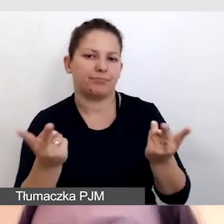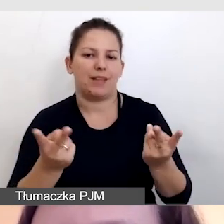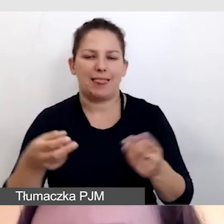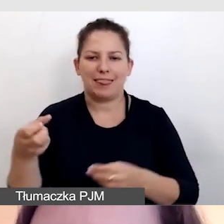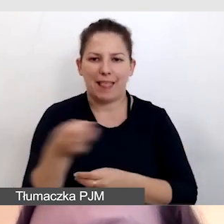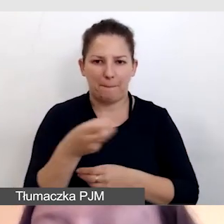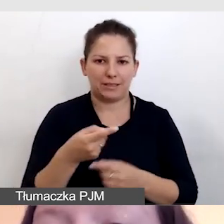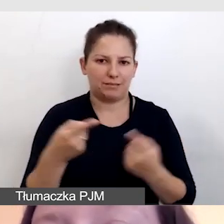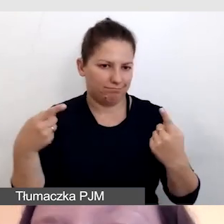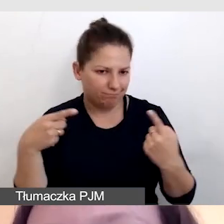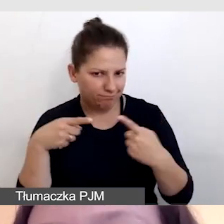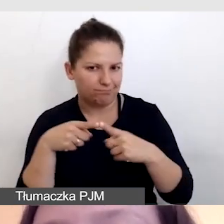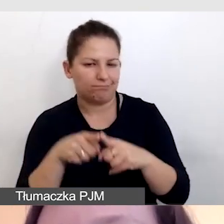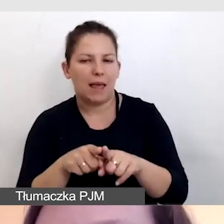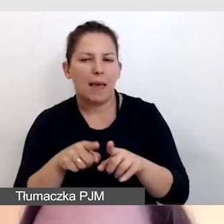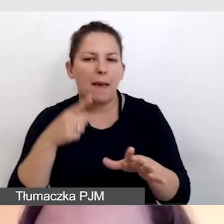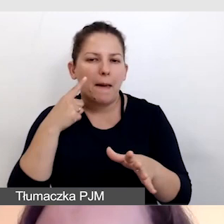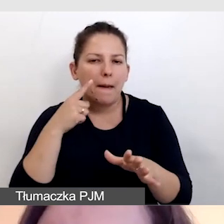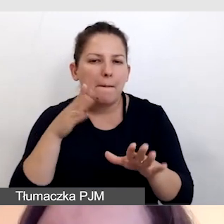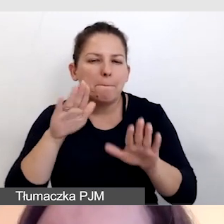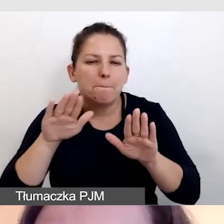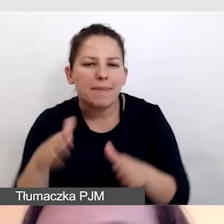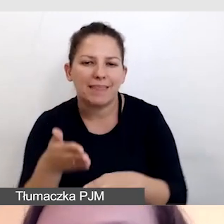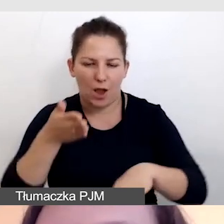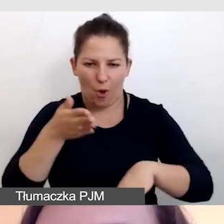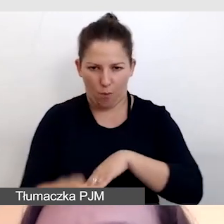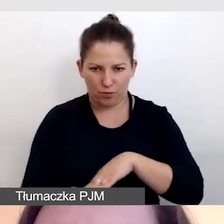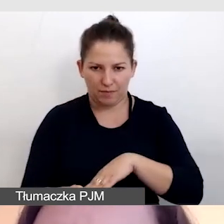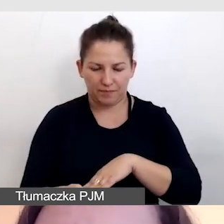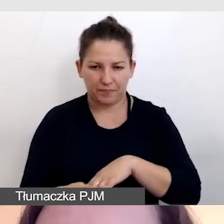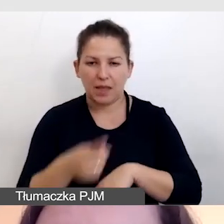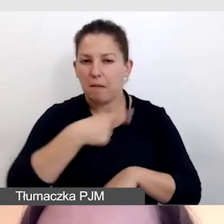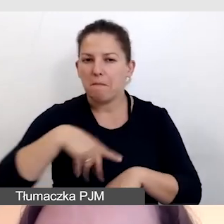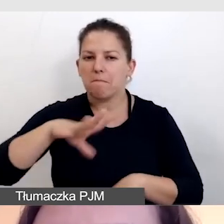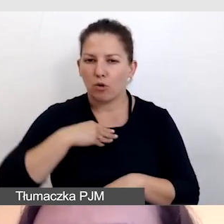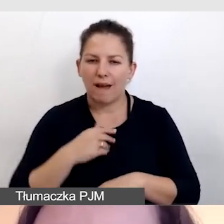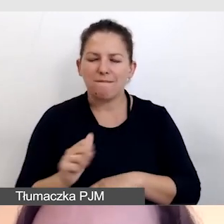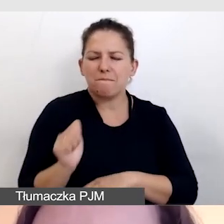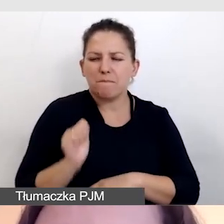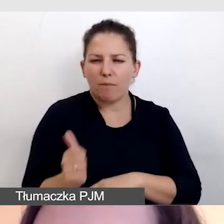które są mniej opóźnione. Jesteśmy w stanie w profesjonalnym oprogramowaniu,